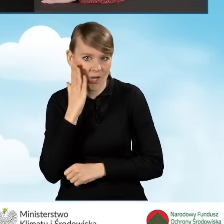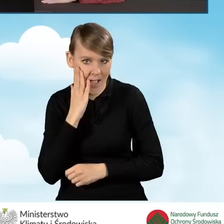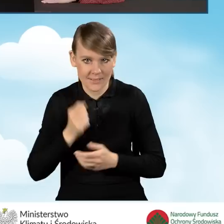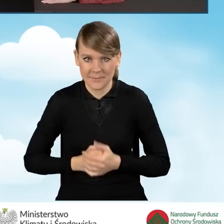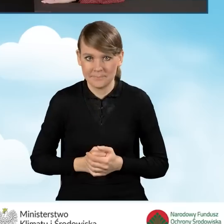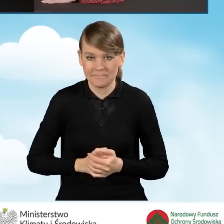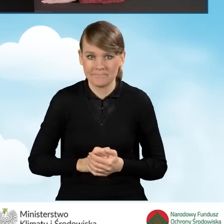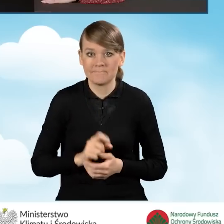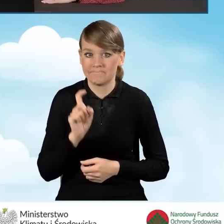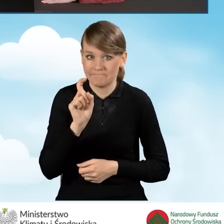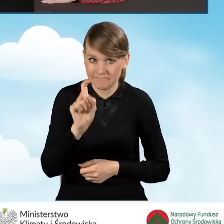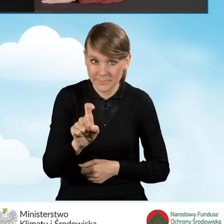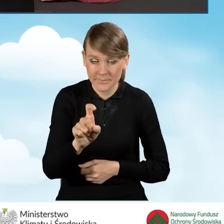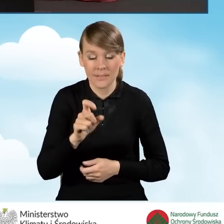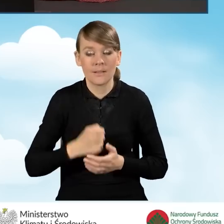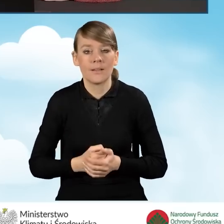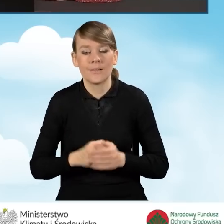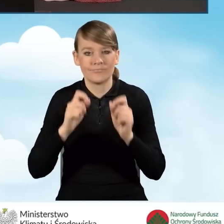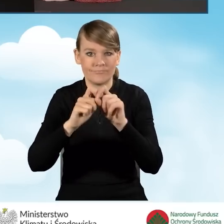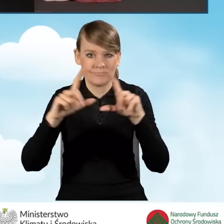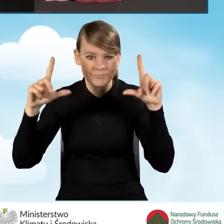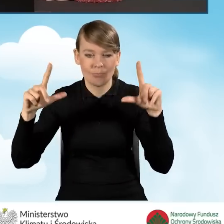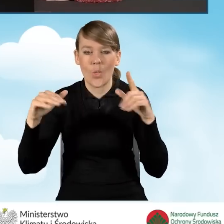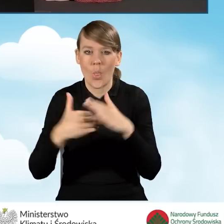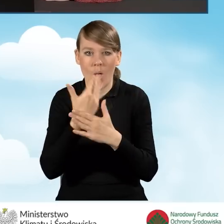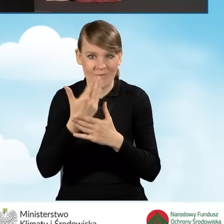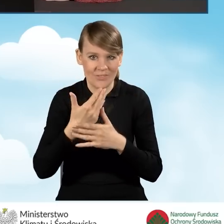Po kliknięciu w ten przycisk otwiera się nowa strona internetowa,